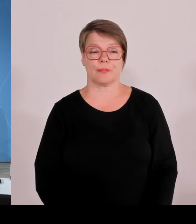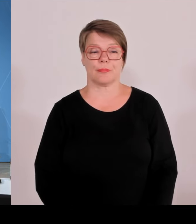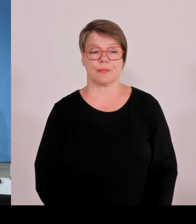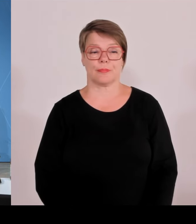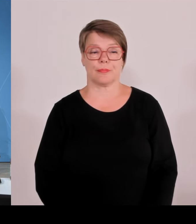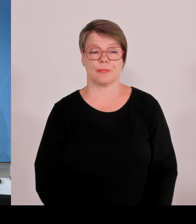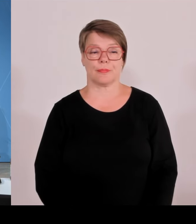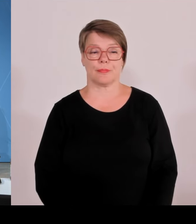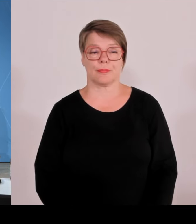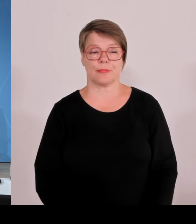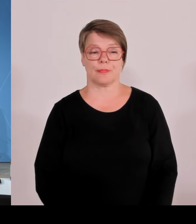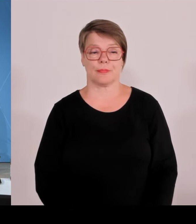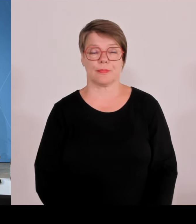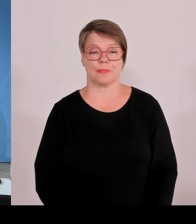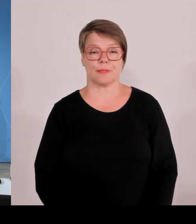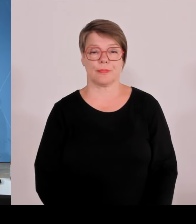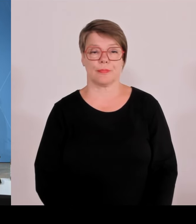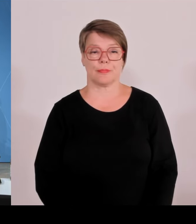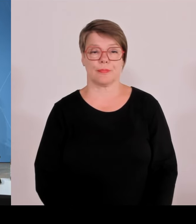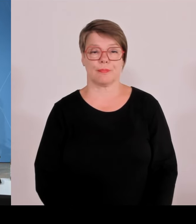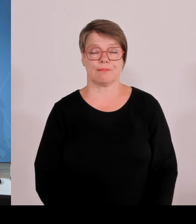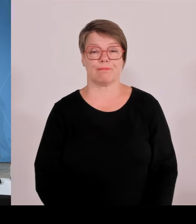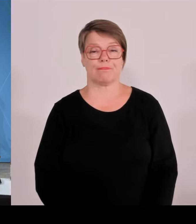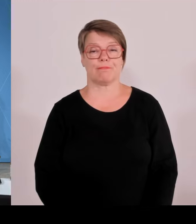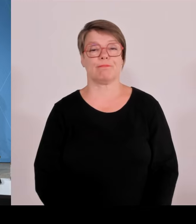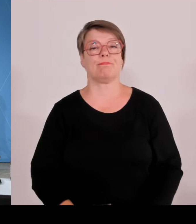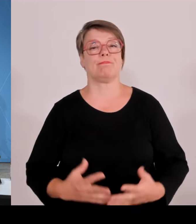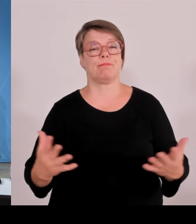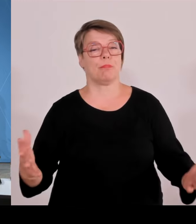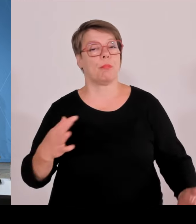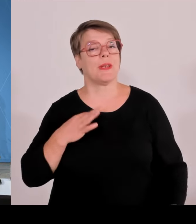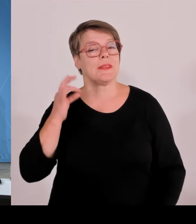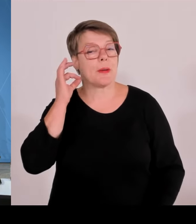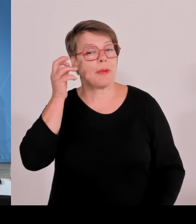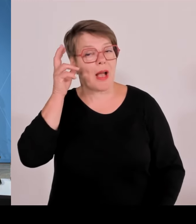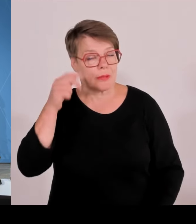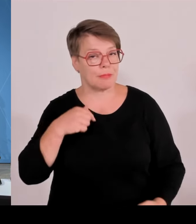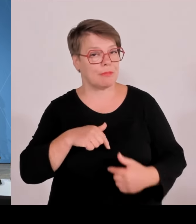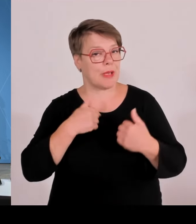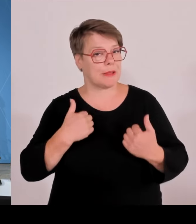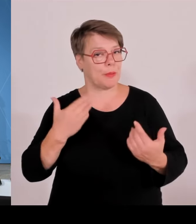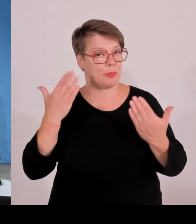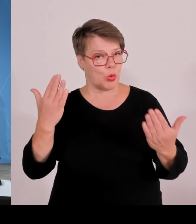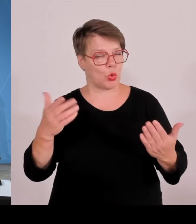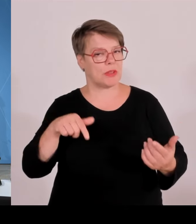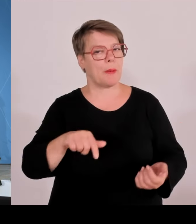Meine Damen und Herren, ich begrüße Sie herzlich zur Pressekonferenz nach der Ministerratssitzung. Wir informieren Sie. Der Leiter der Staatskanzlei, Herr